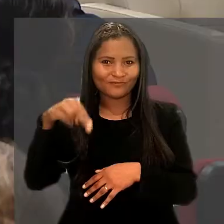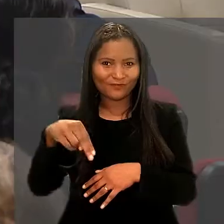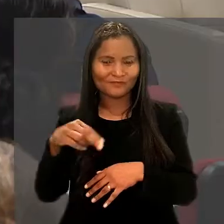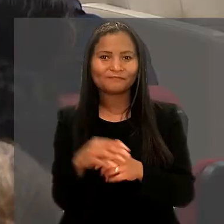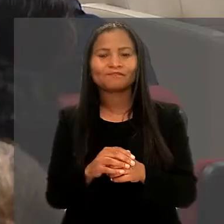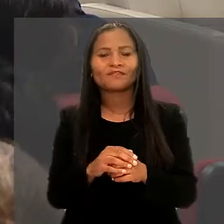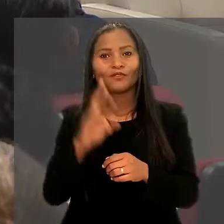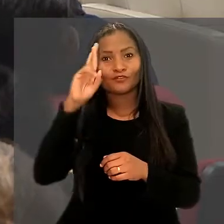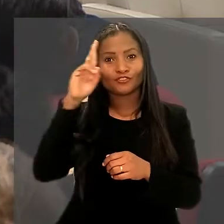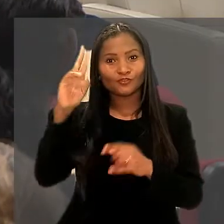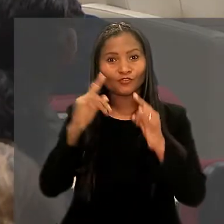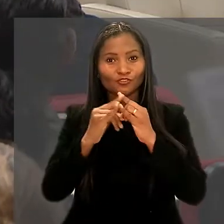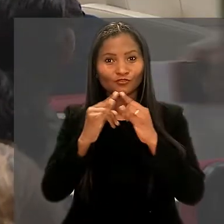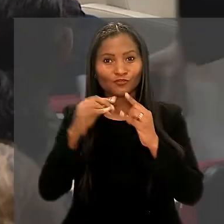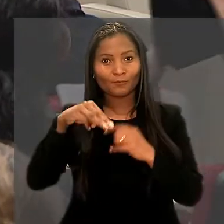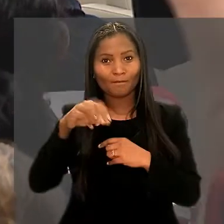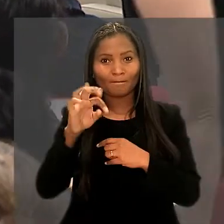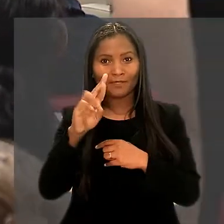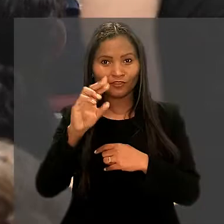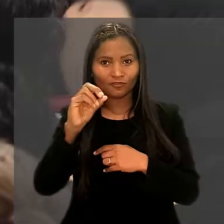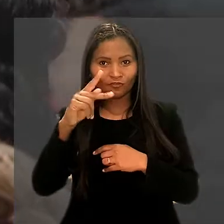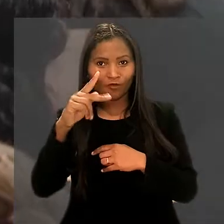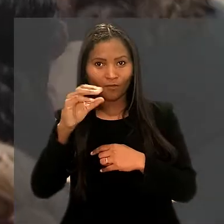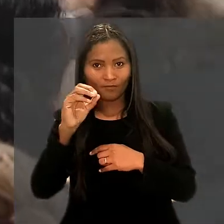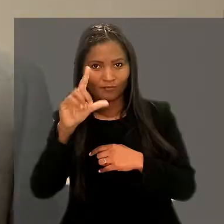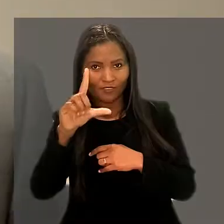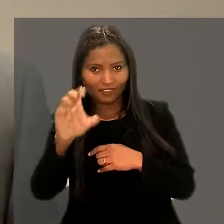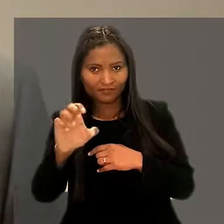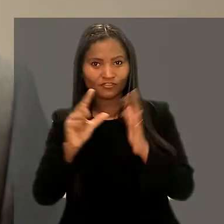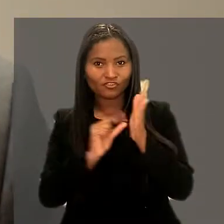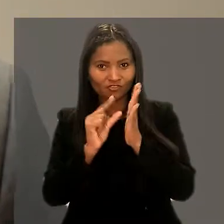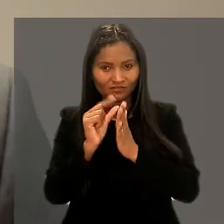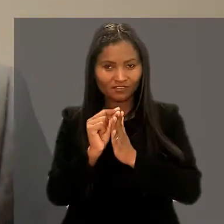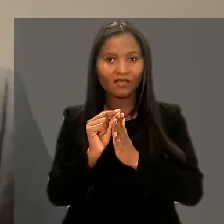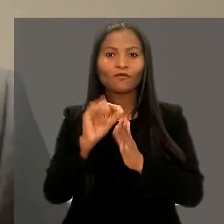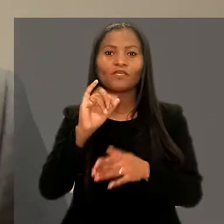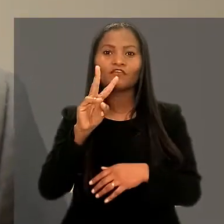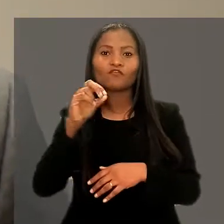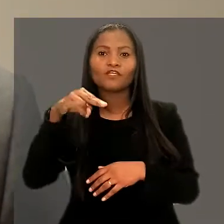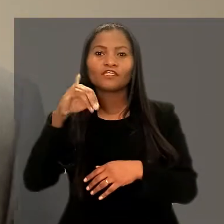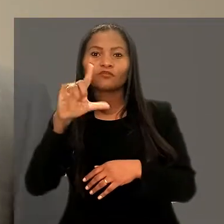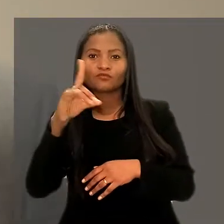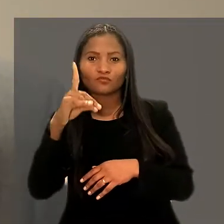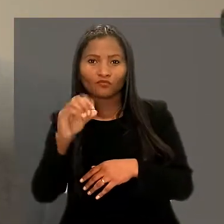O diretor do Instituto Metrópole Digital, Ivonildo Rêgo, também destacou a importância da parceria firmada.